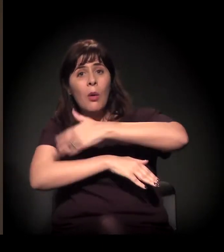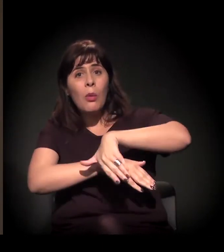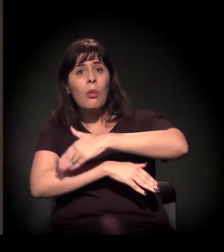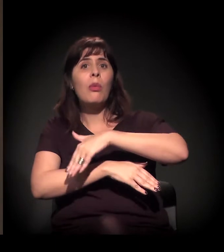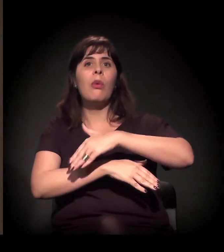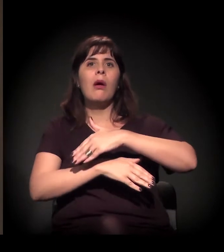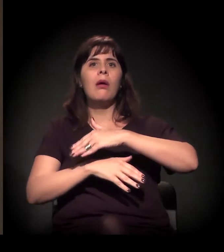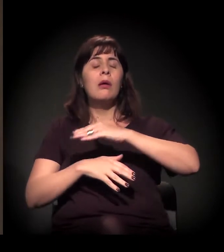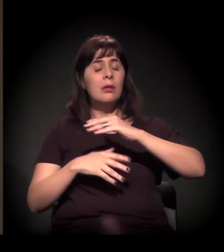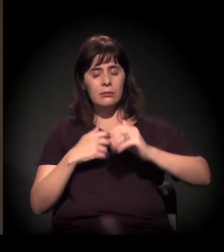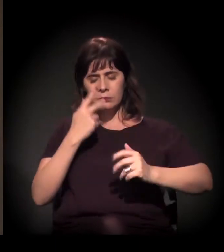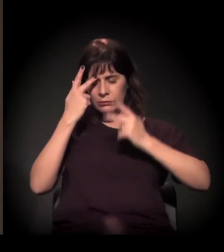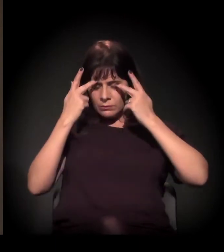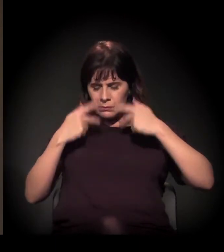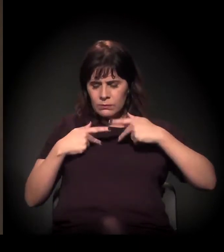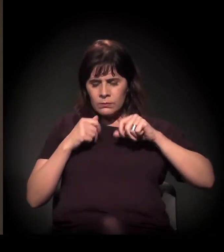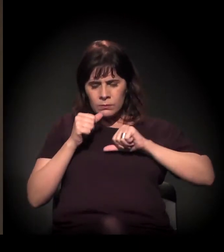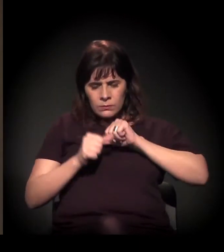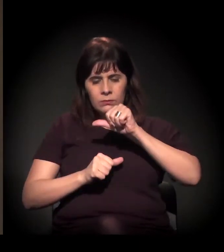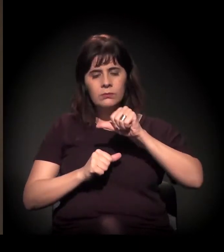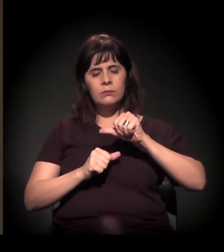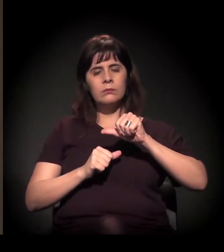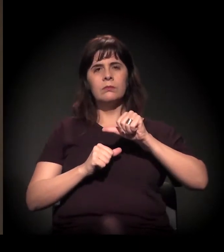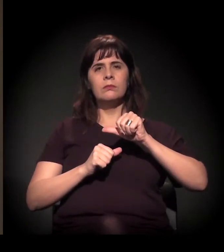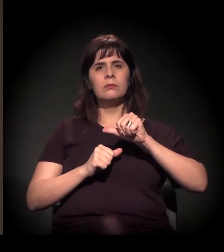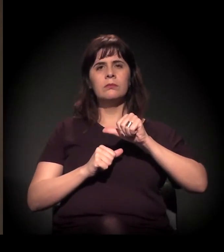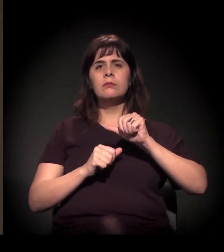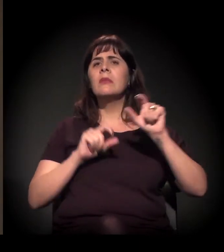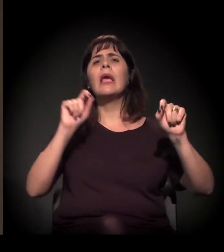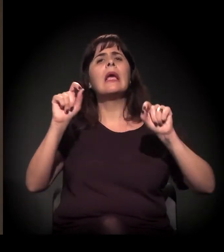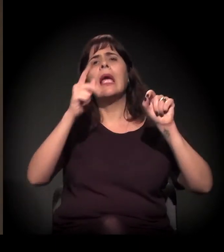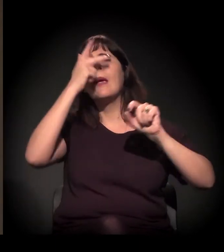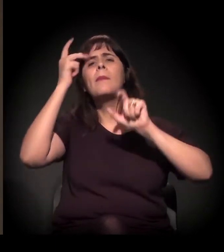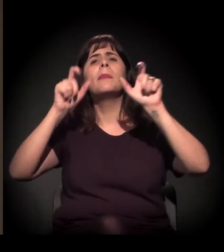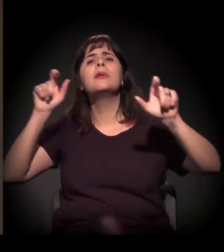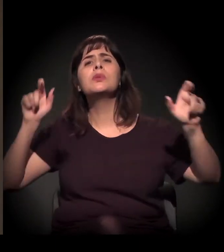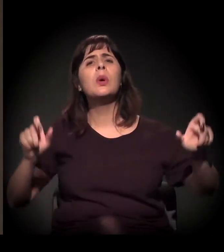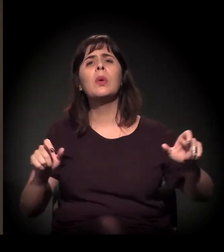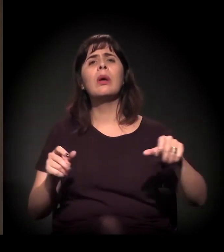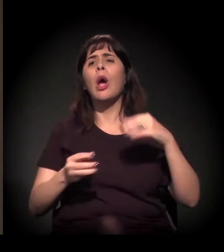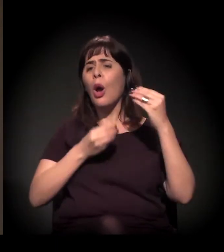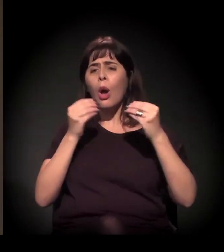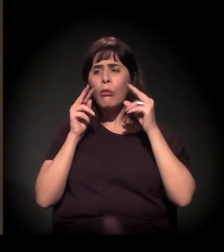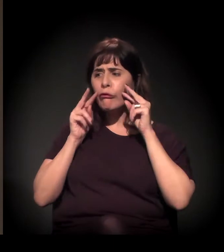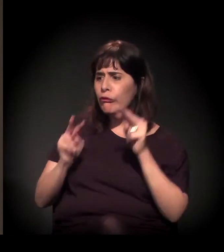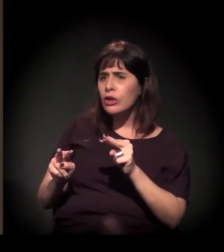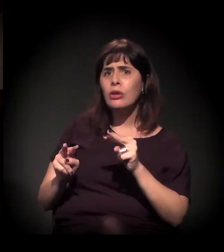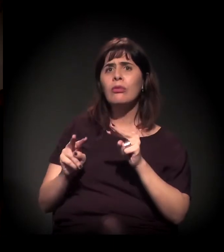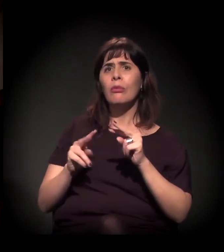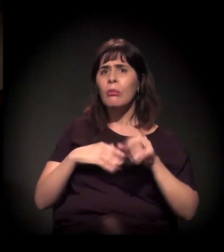Quem são as pessoas, o que você viu mudar, como você encarou a evolução desse processo?